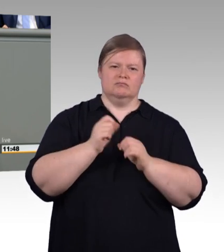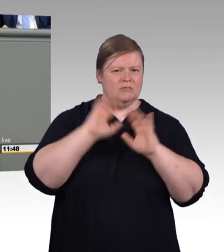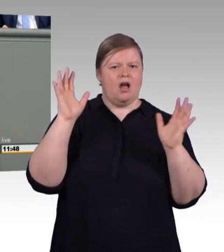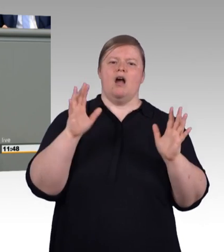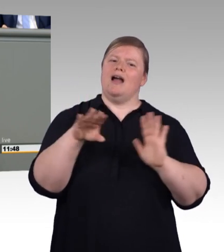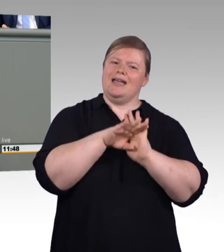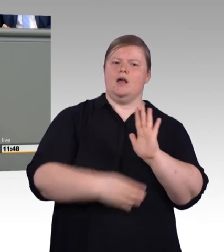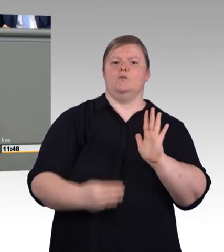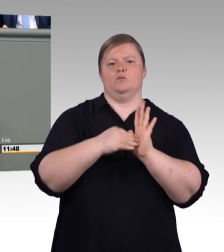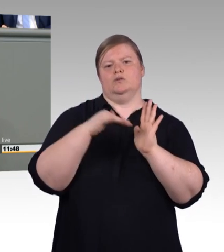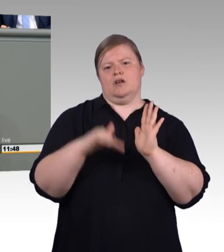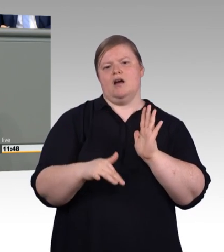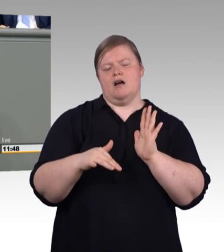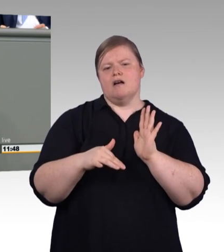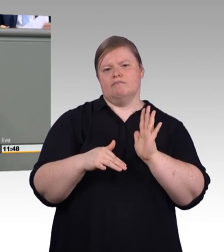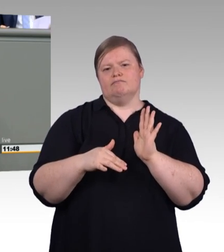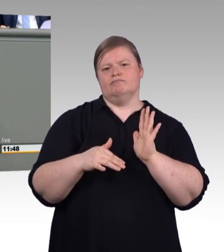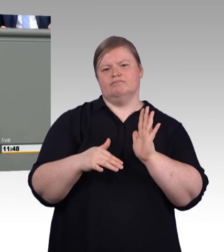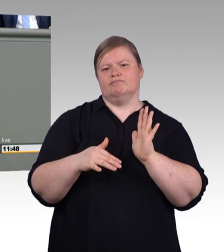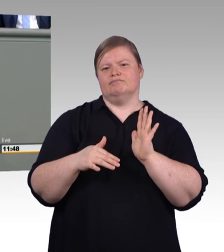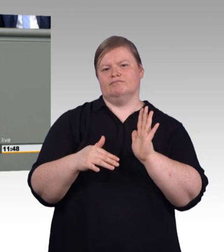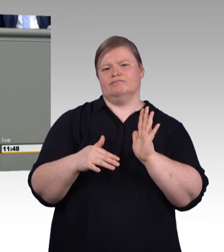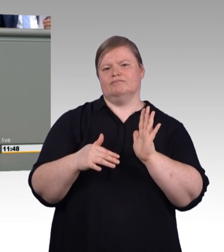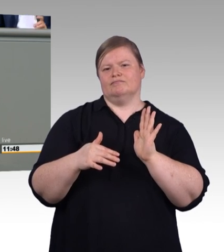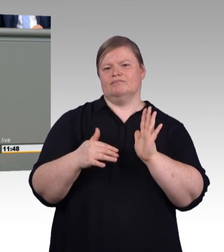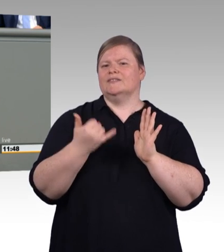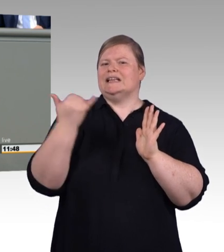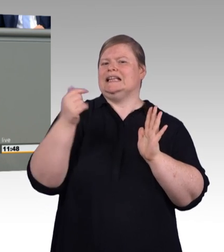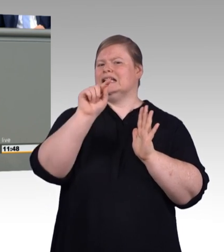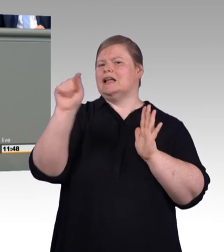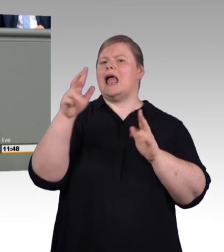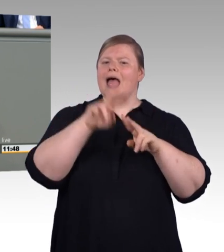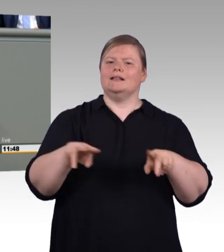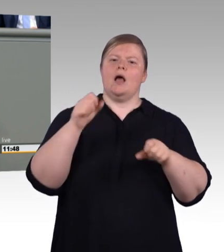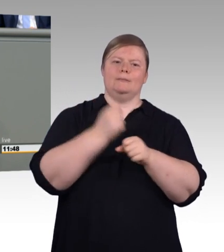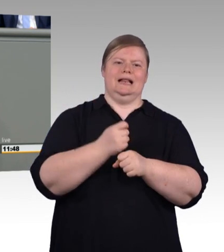wir freuen uns, dass es wieder steigende Auszubildendenzahlen gerade auch im Handwerk gibt,